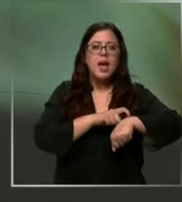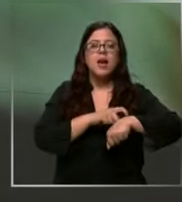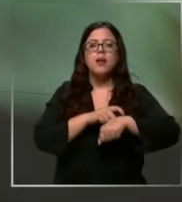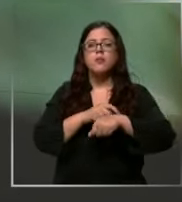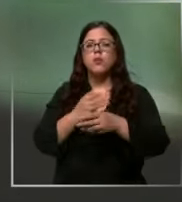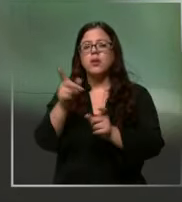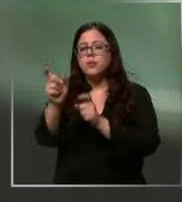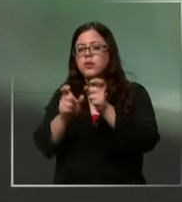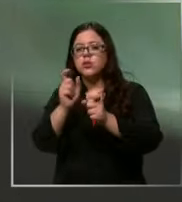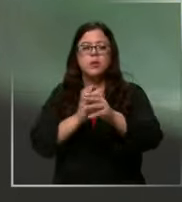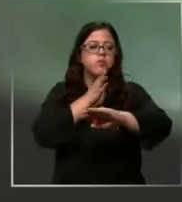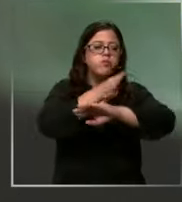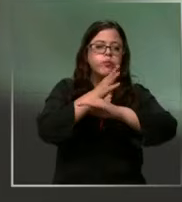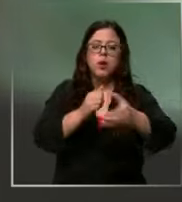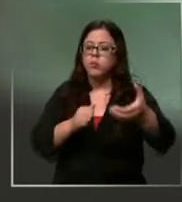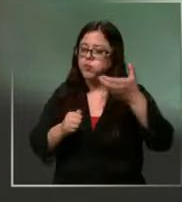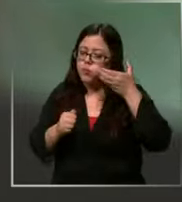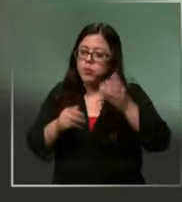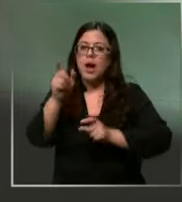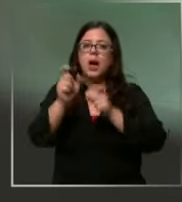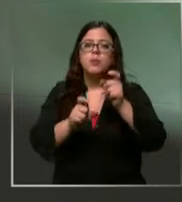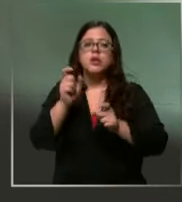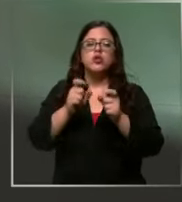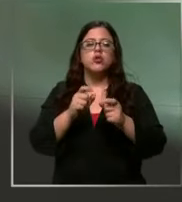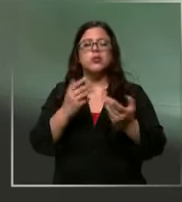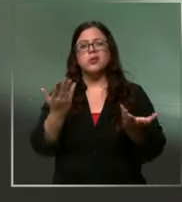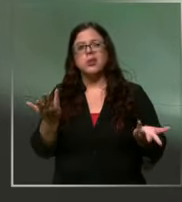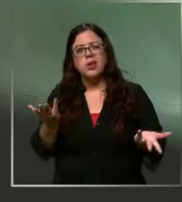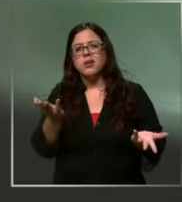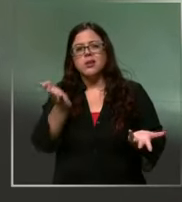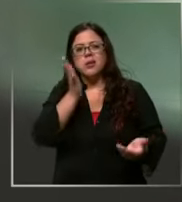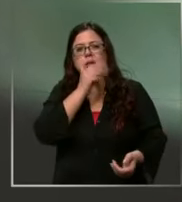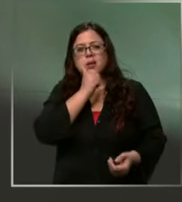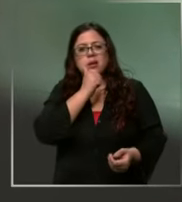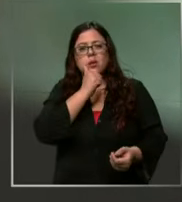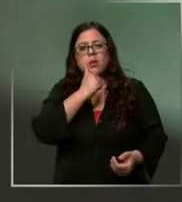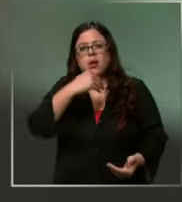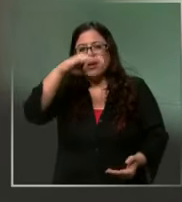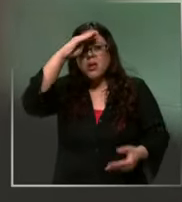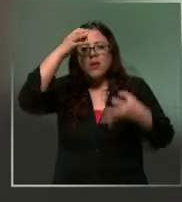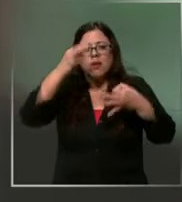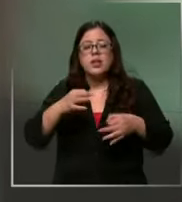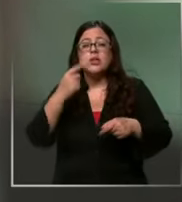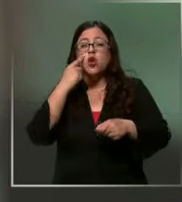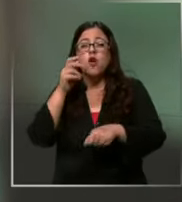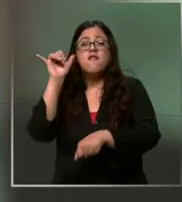atendiendo el teléfono a personas inescrupulosas Las falsas alarmas ojo son sancionadas por ley